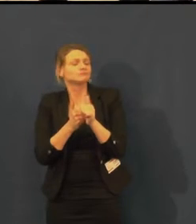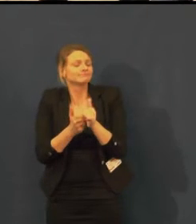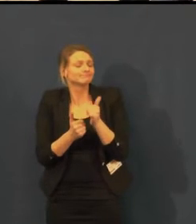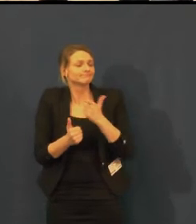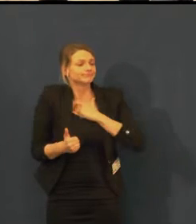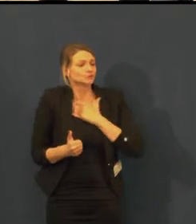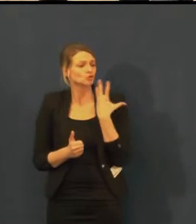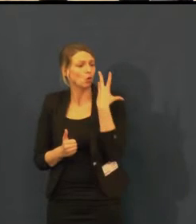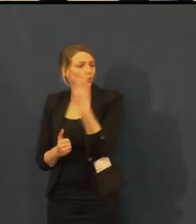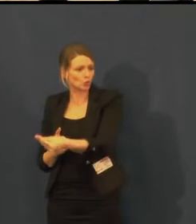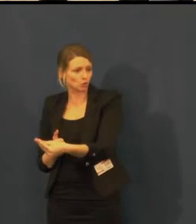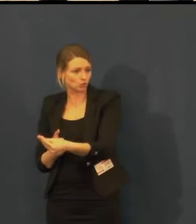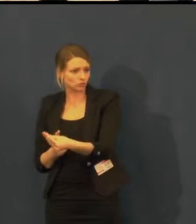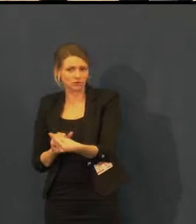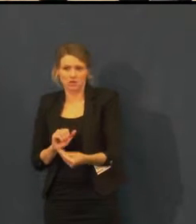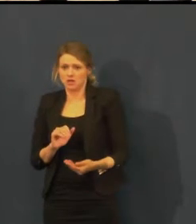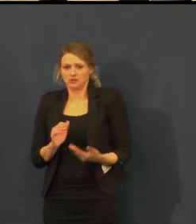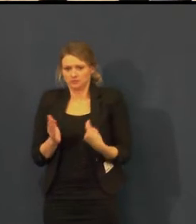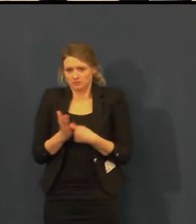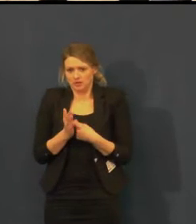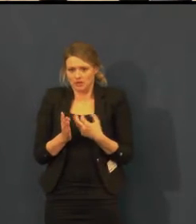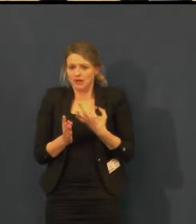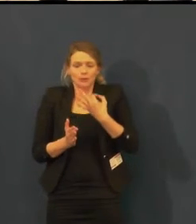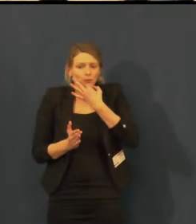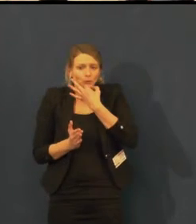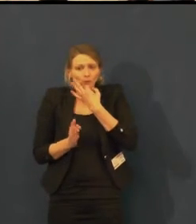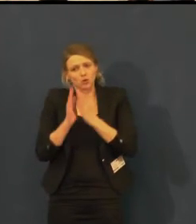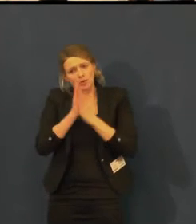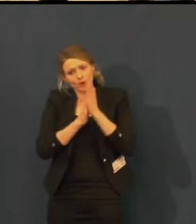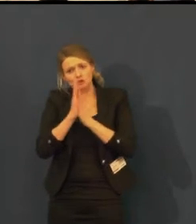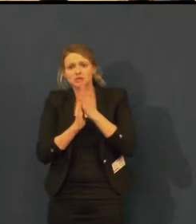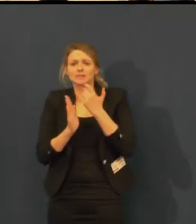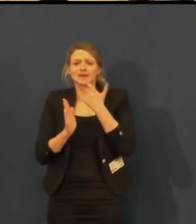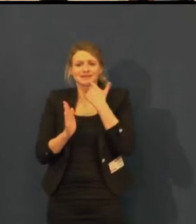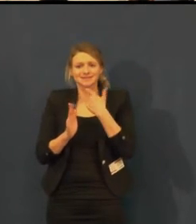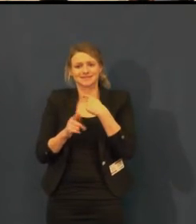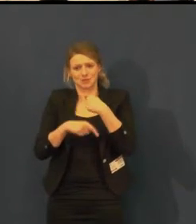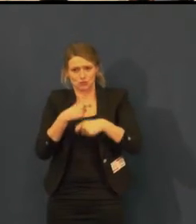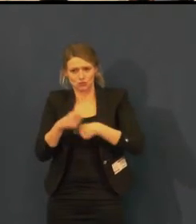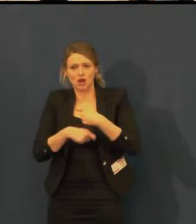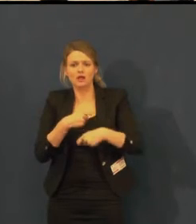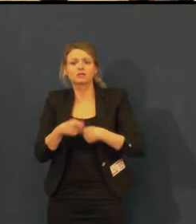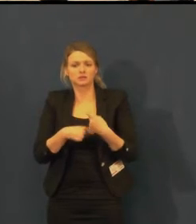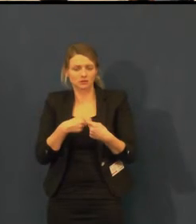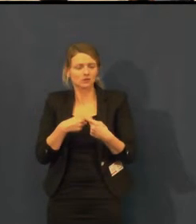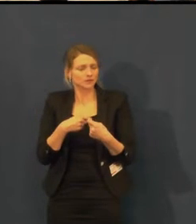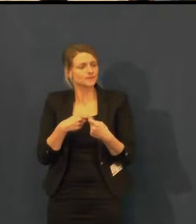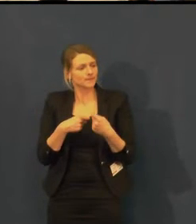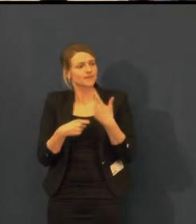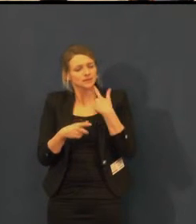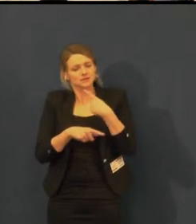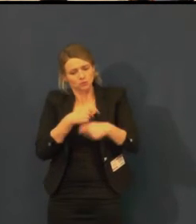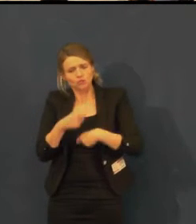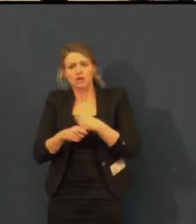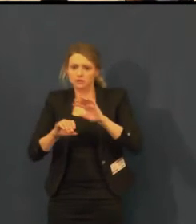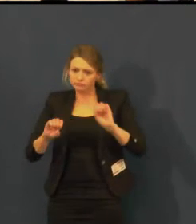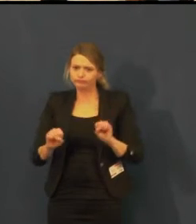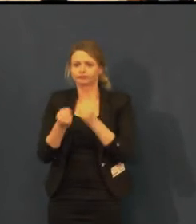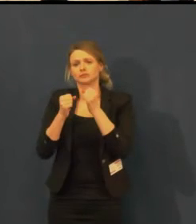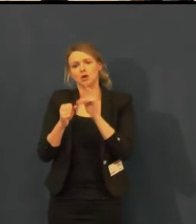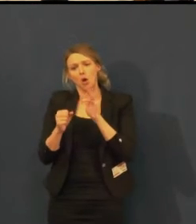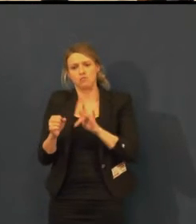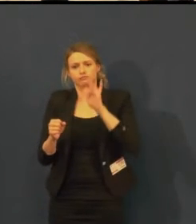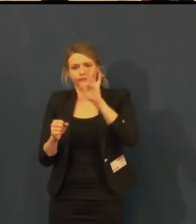Já konkrétně jsem od Rakovníka a po 10. hodině už mi nic z Prahy nejede.